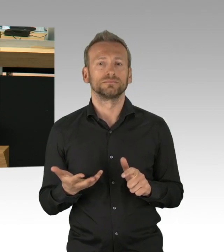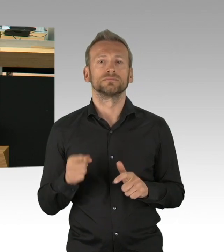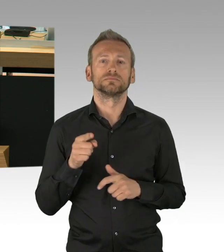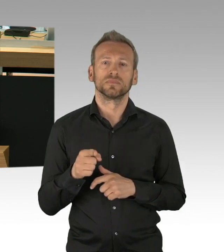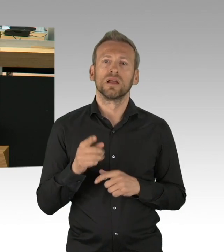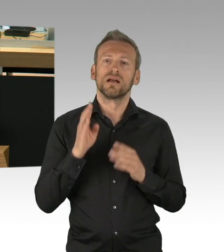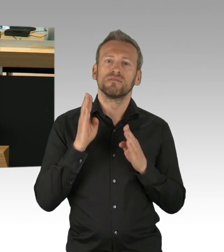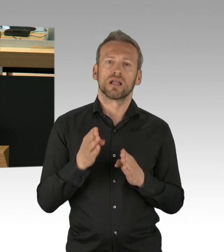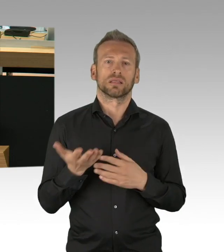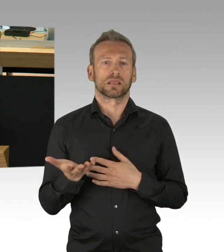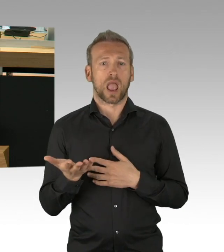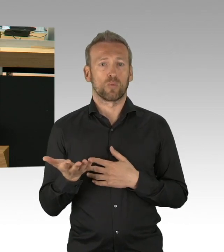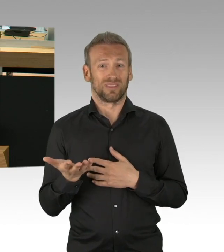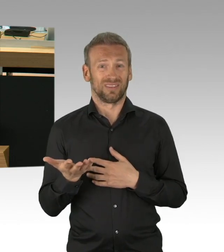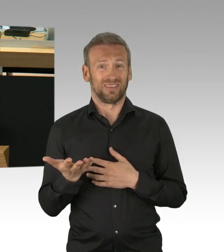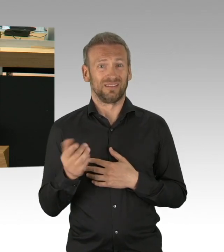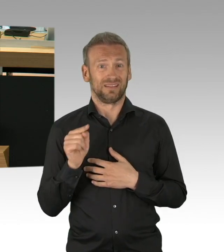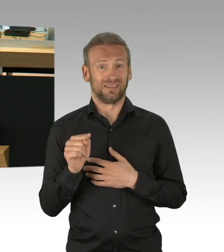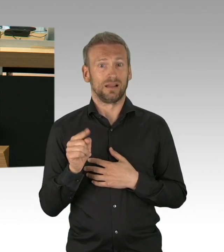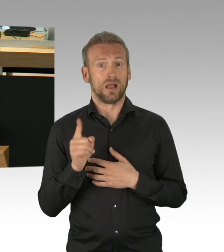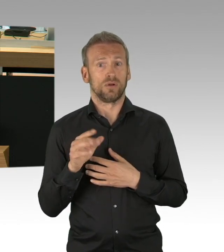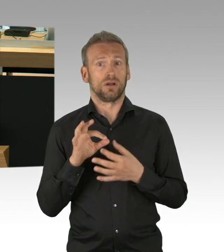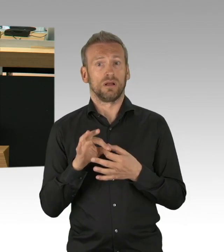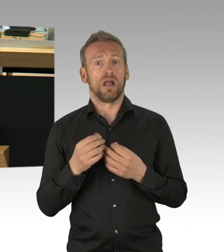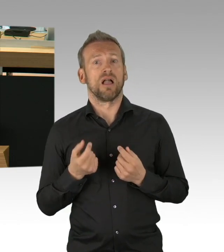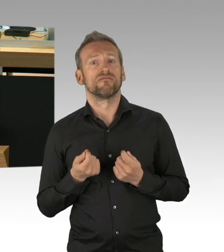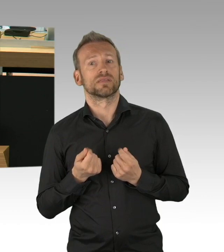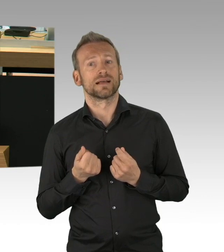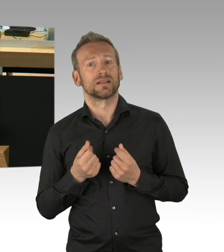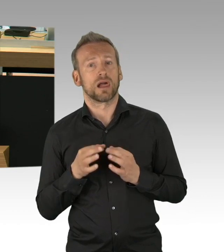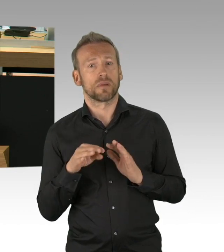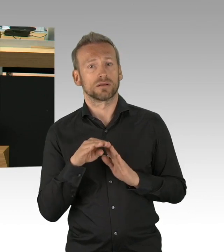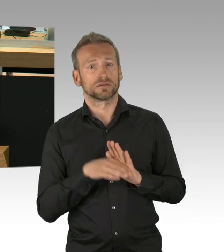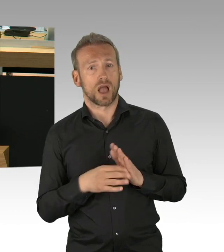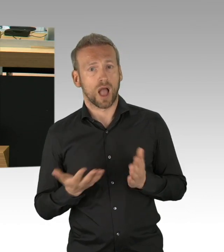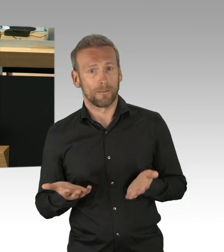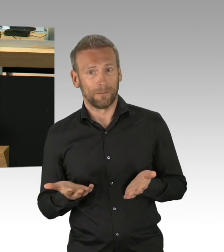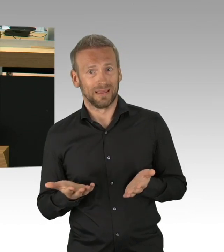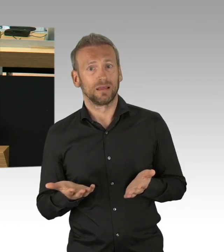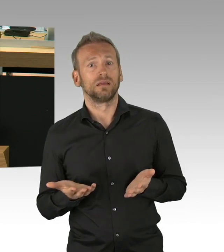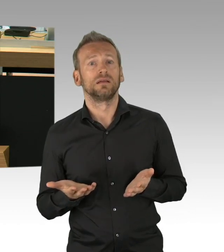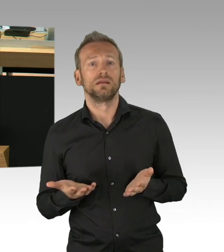Heute sind wir weiter und wissen mehr. Seit 15. April wissen wir vom Robert-Koch-Institut,